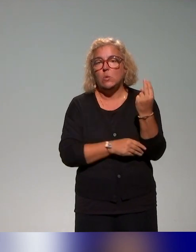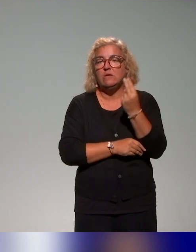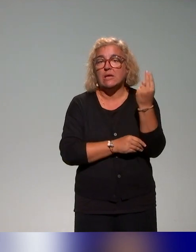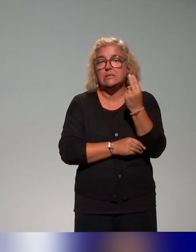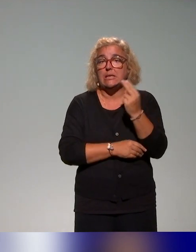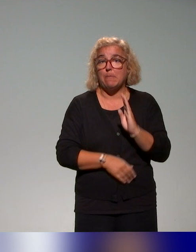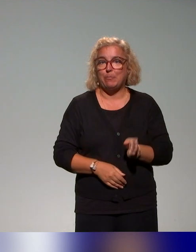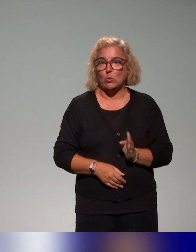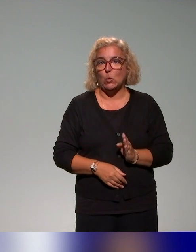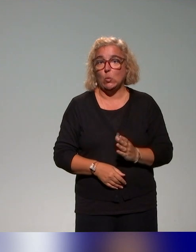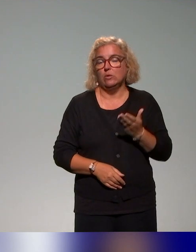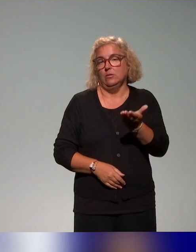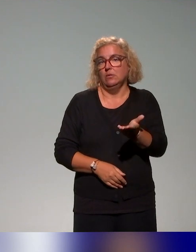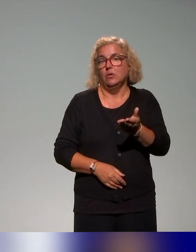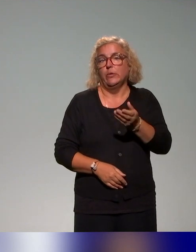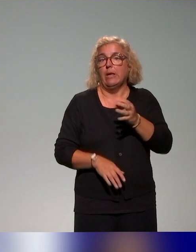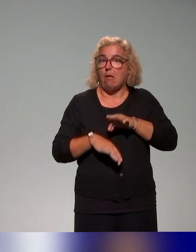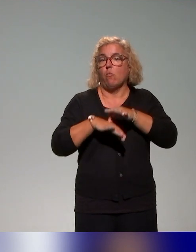dont l'exemple a été cité avant notre présentation.